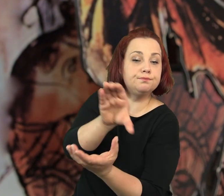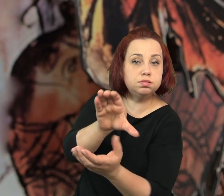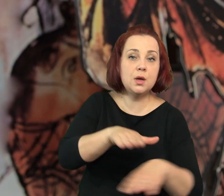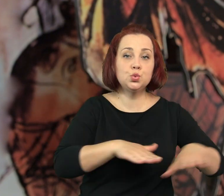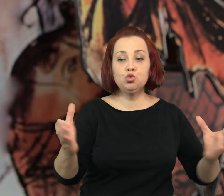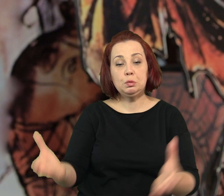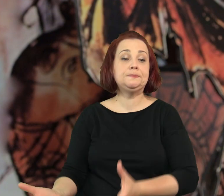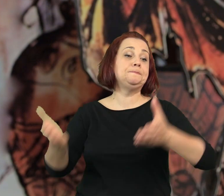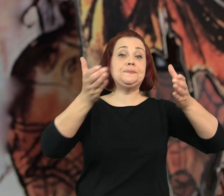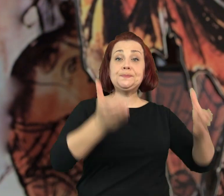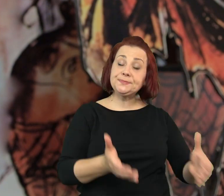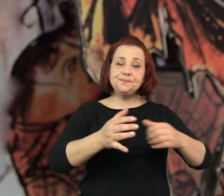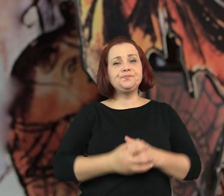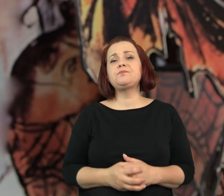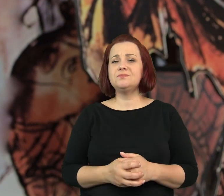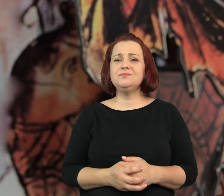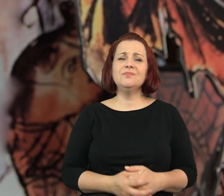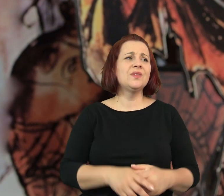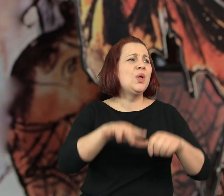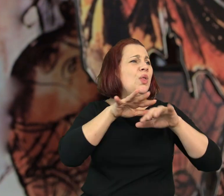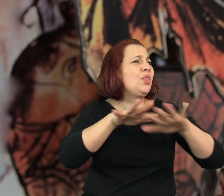Wsypała owoce do miski i postawiła ją na stole.